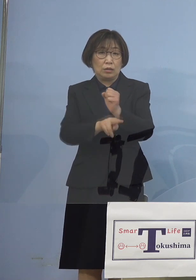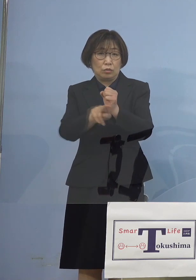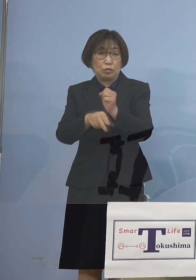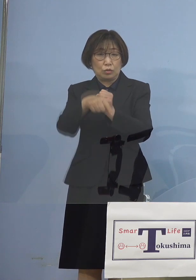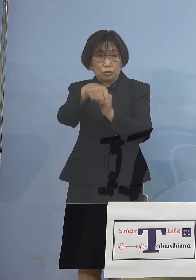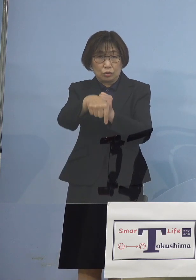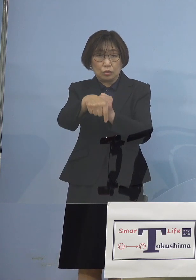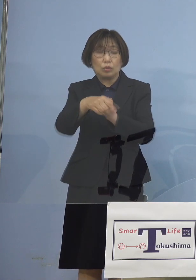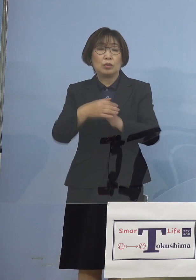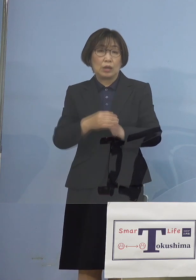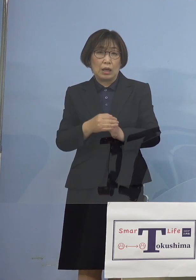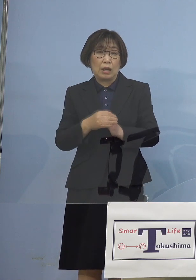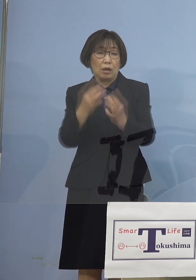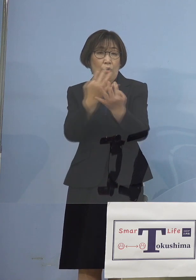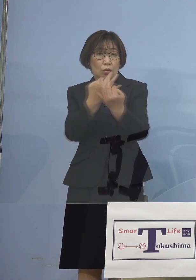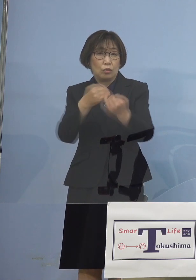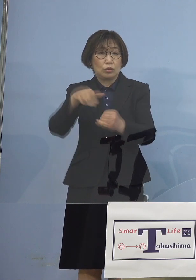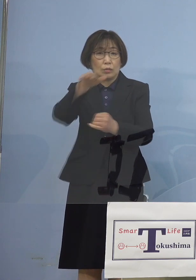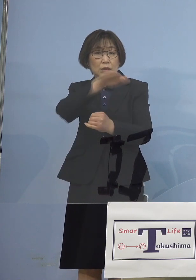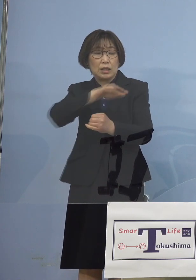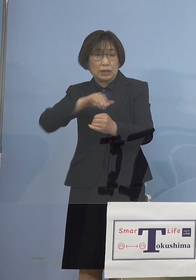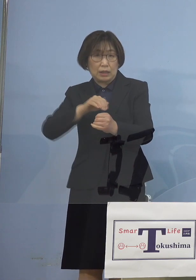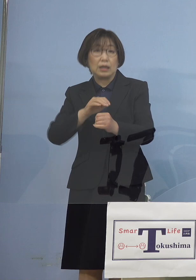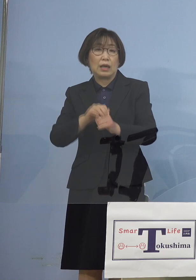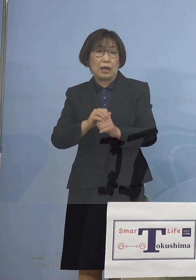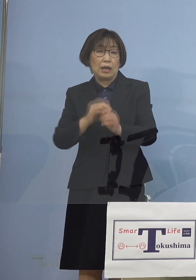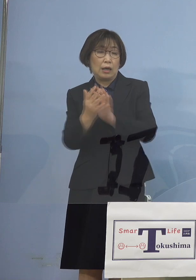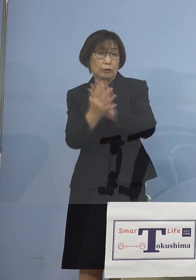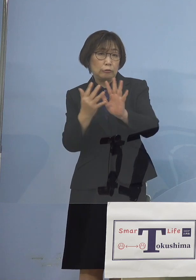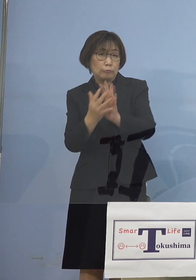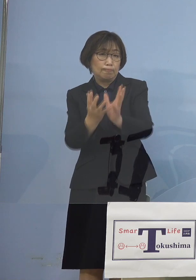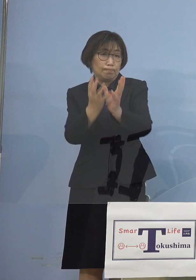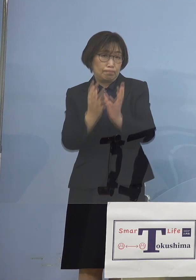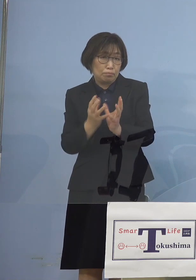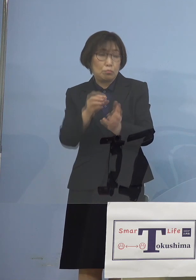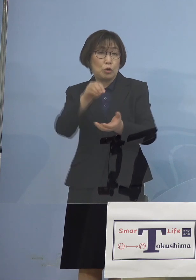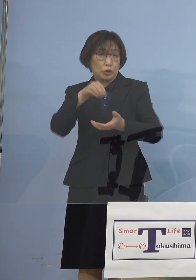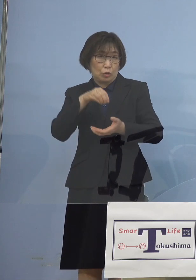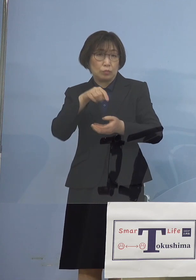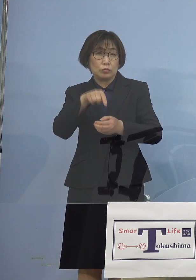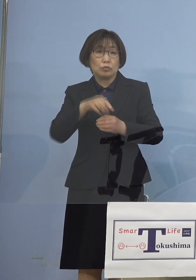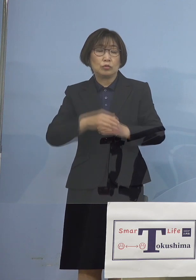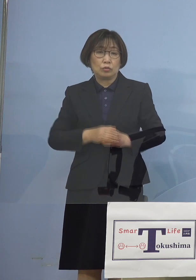行き交うということになりました しかもこのことについてはさらに